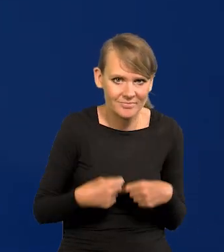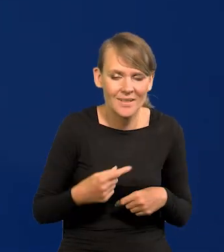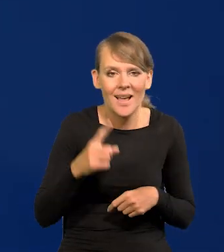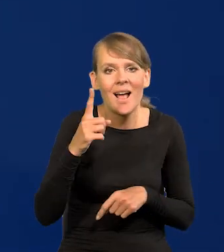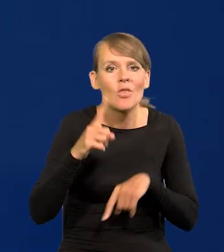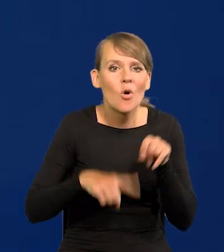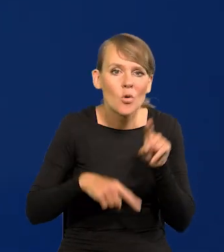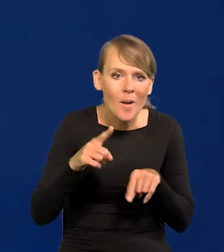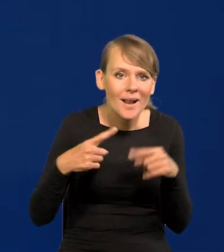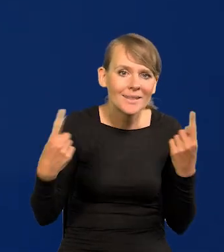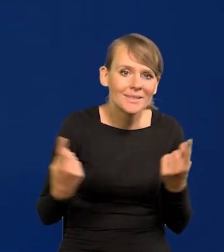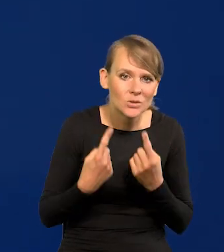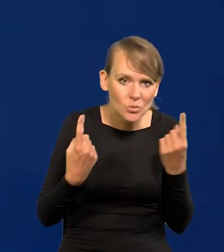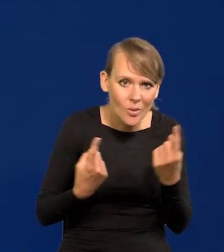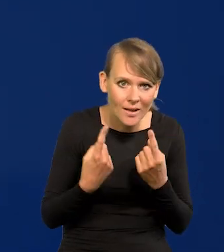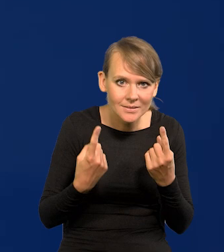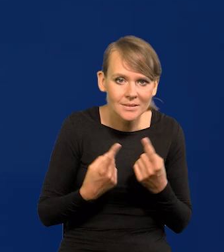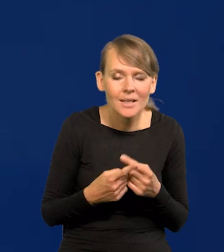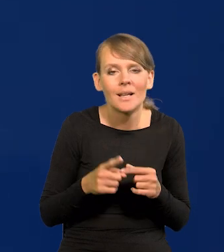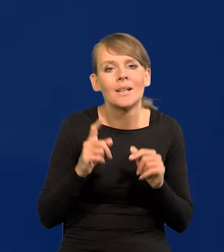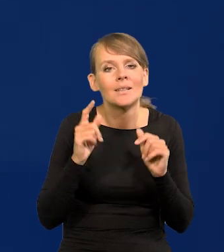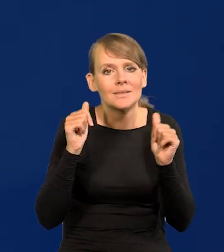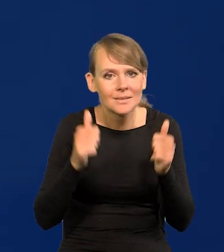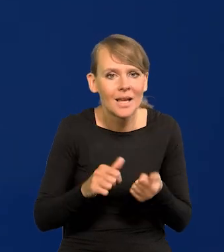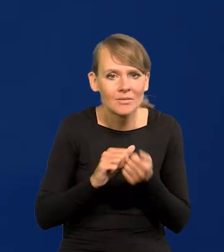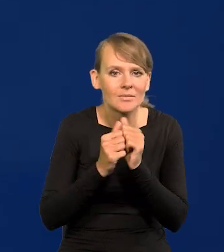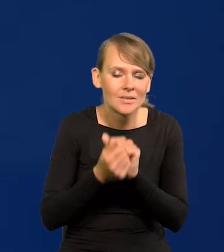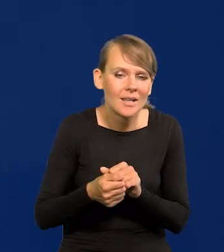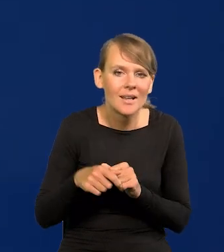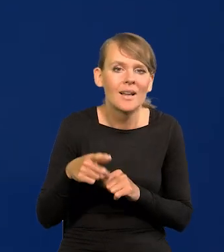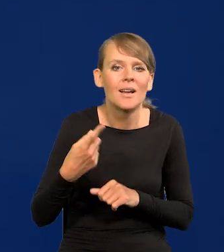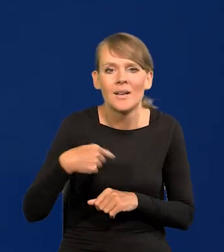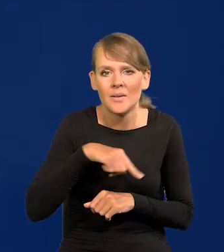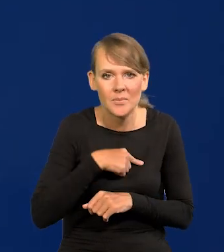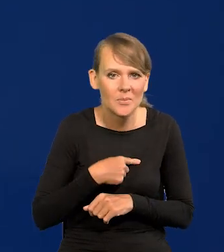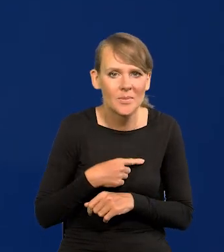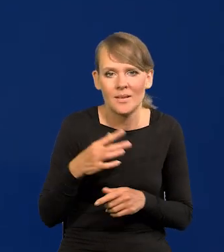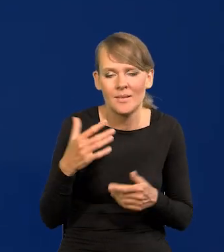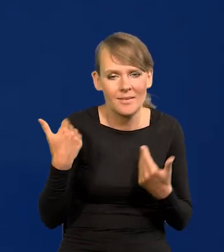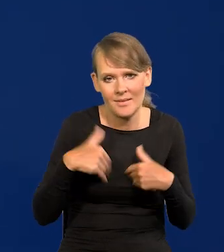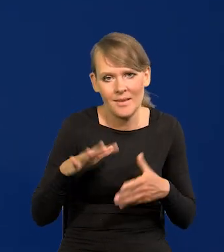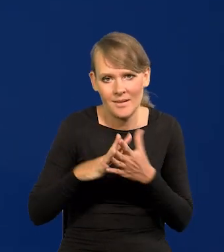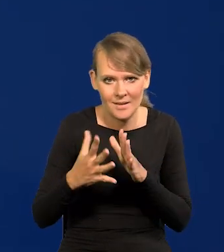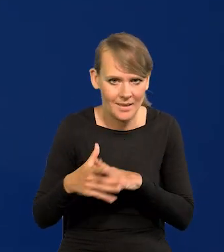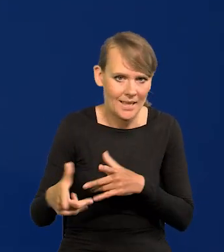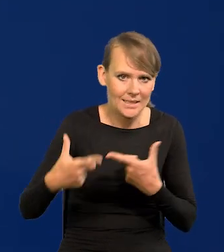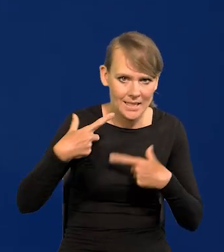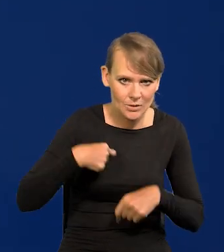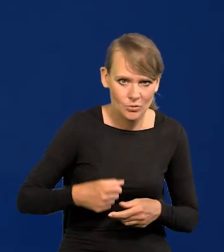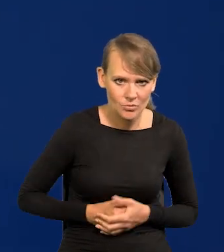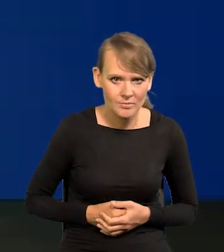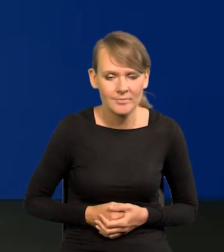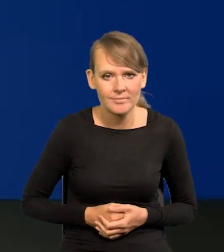Ale jak jest normalna w miarę sytuacja, że jest stały trend, no to my rynku nie chcemy zaskakiwać.